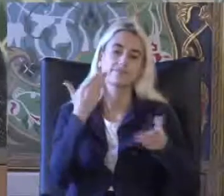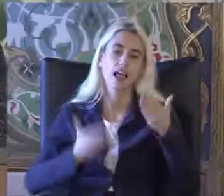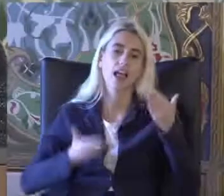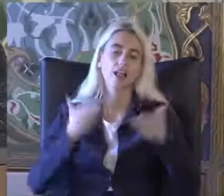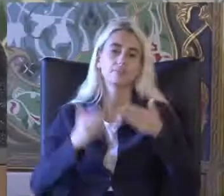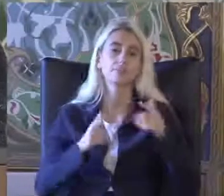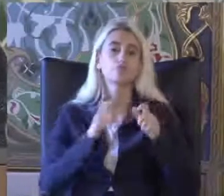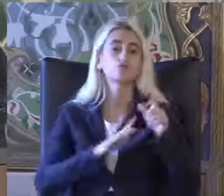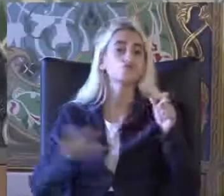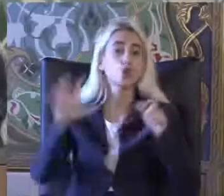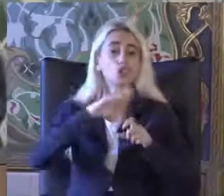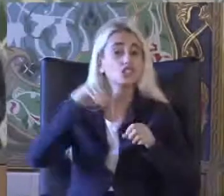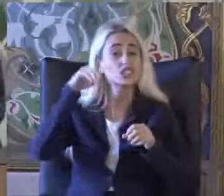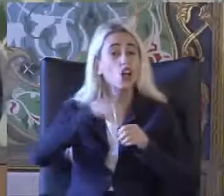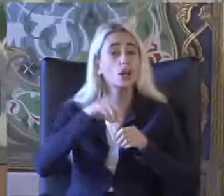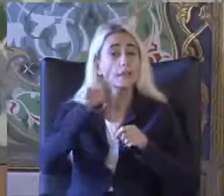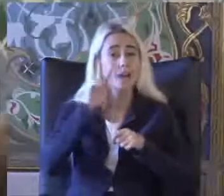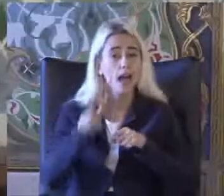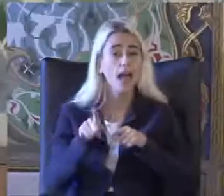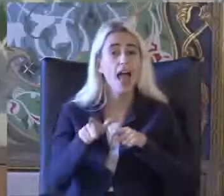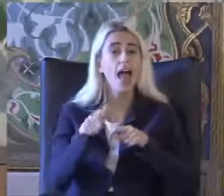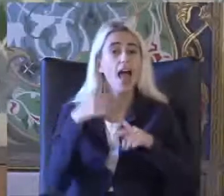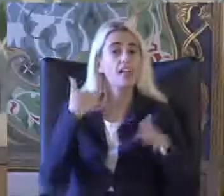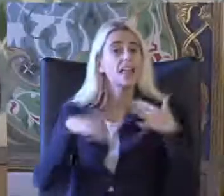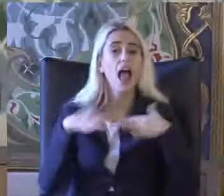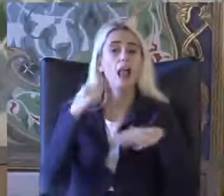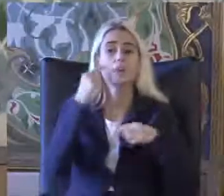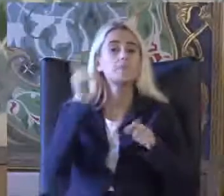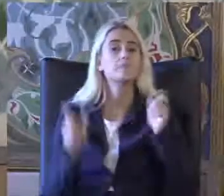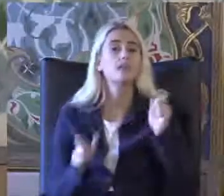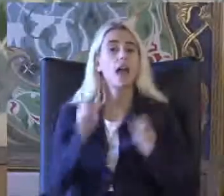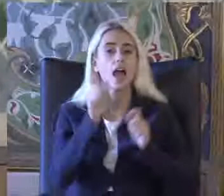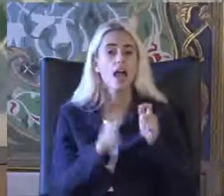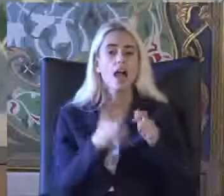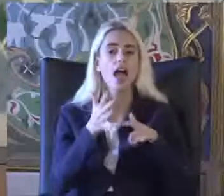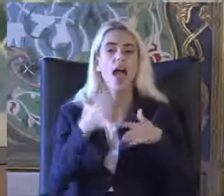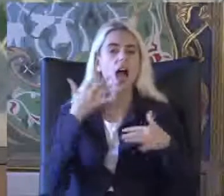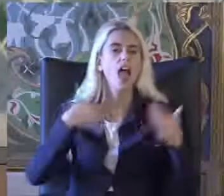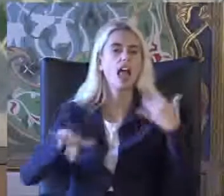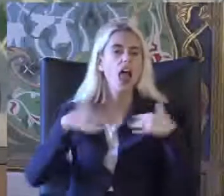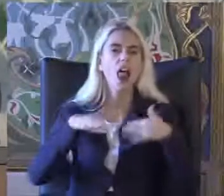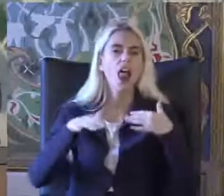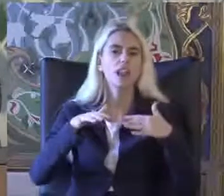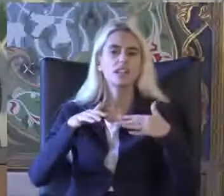Sosyal açıdan bakıldığında engelli birey engelleyen çevre ile kısıtlanan kişidir